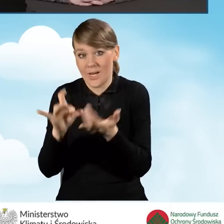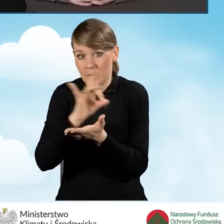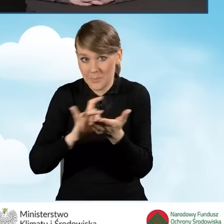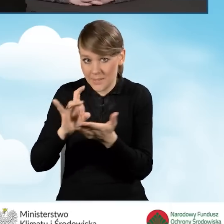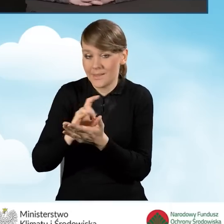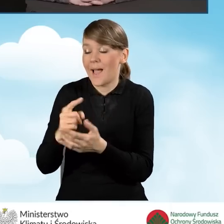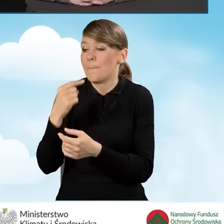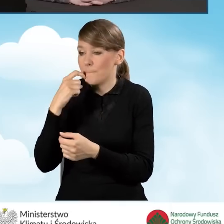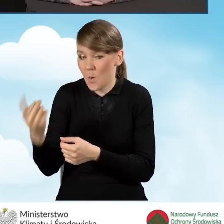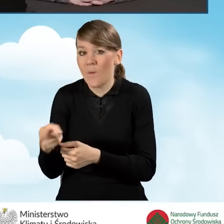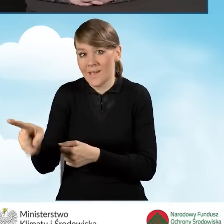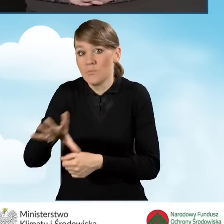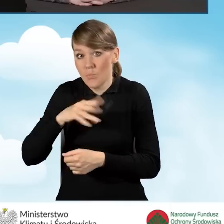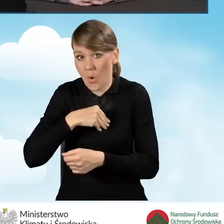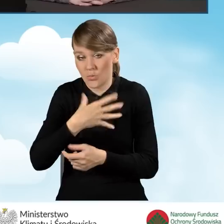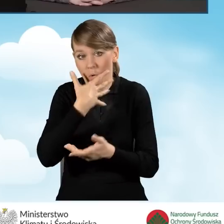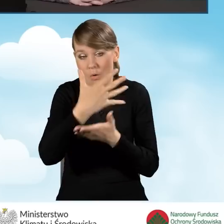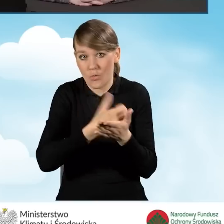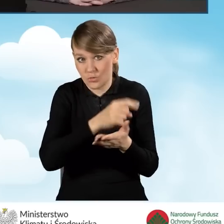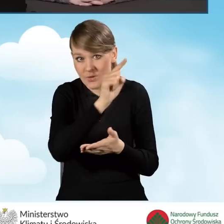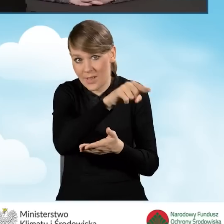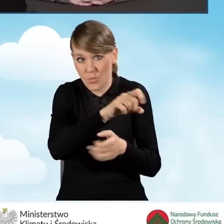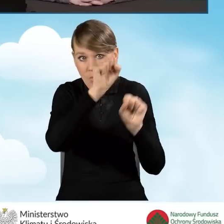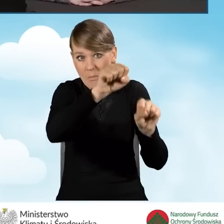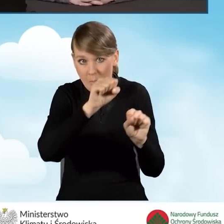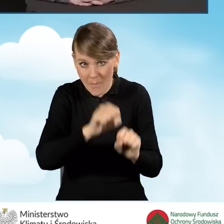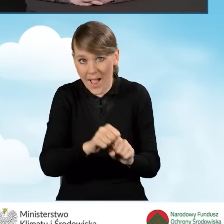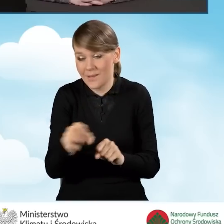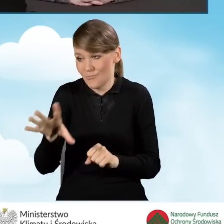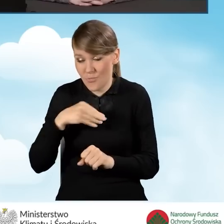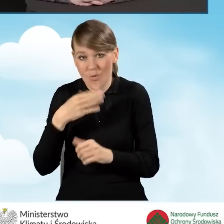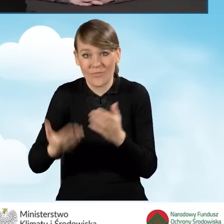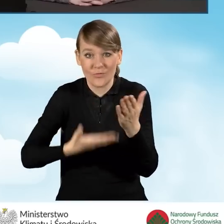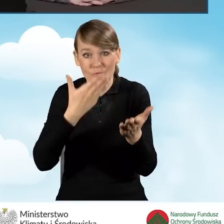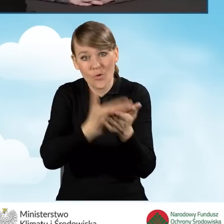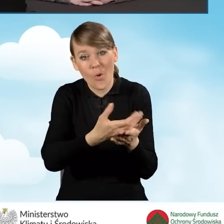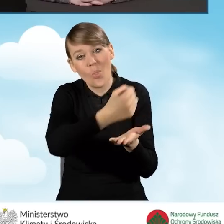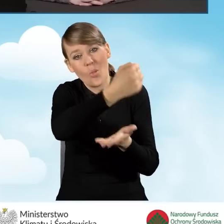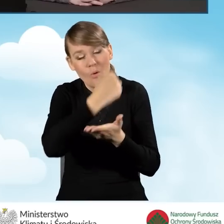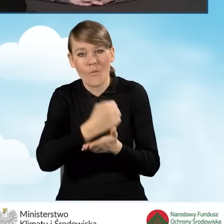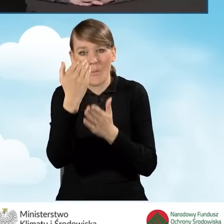że może skorzystać ze ścieżki bankowej składając wniosek o dofinansowanie w programie Czyste Powietrze.